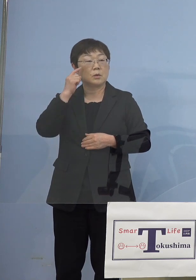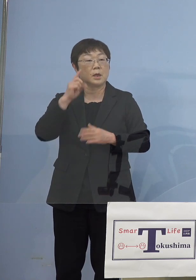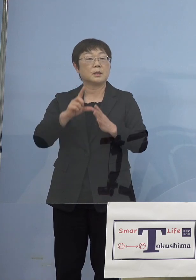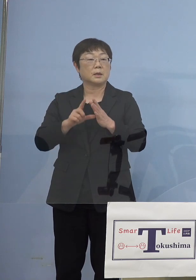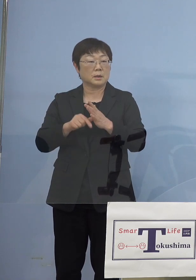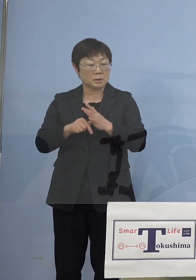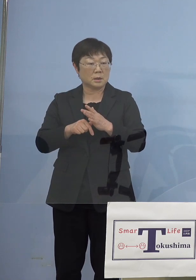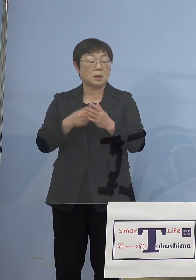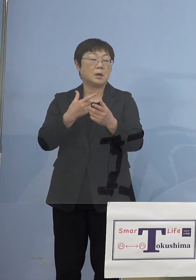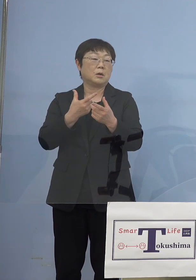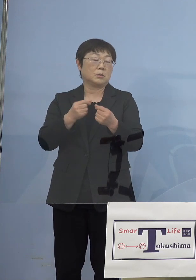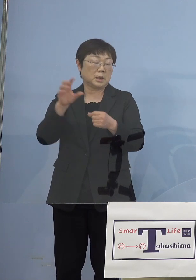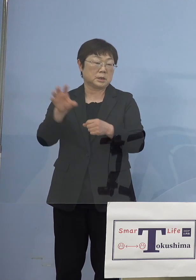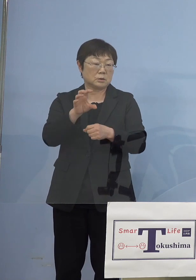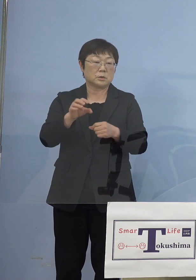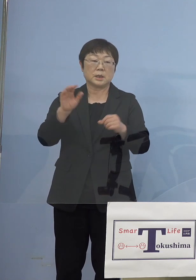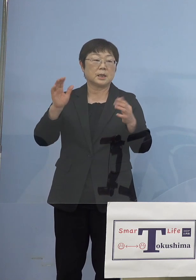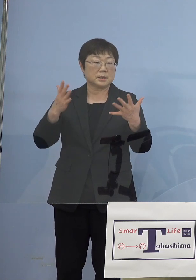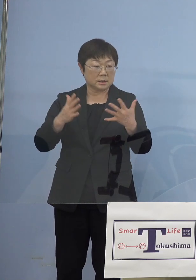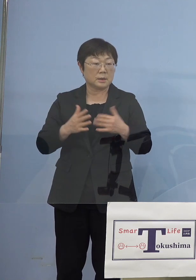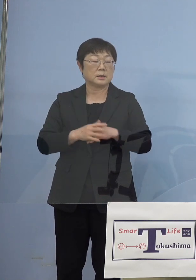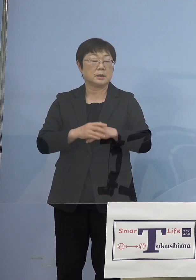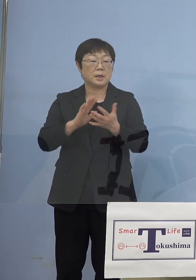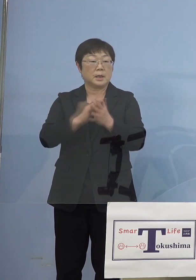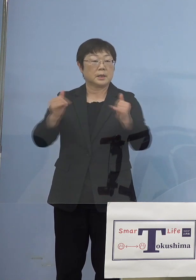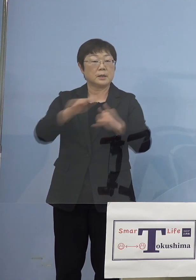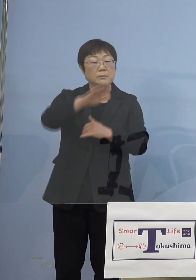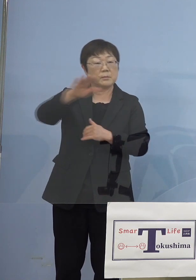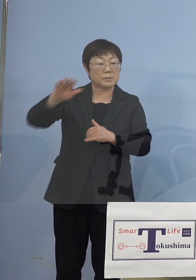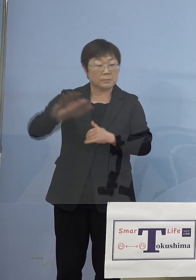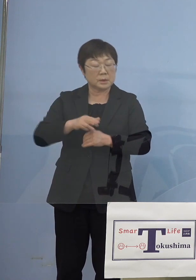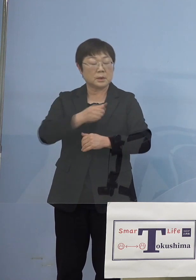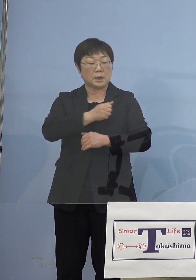同じ轍を踏まない、と そして県民の皆さん方の命と健康を